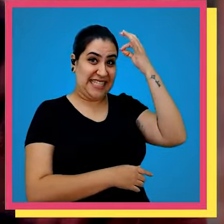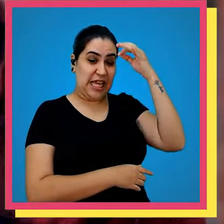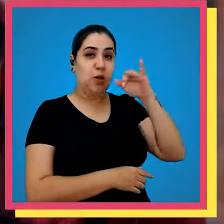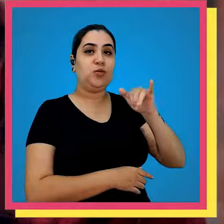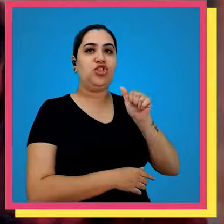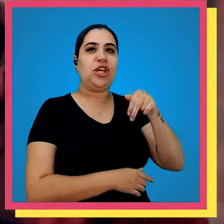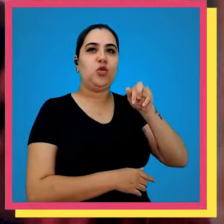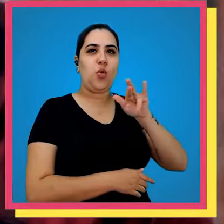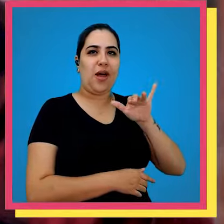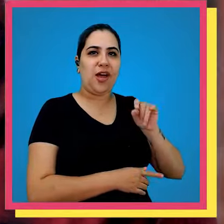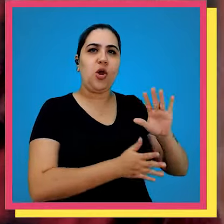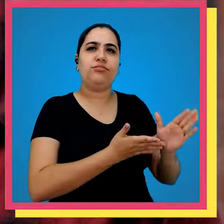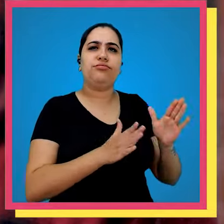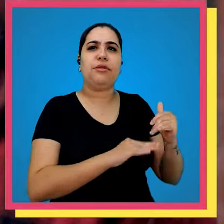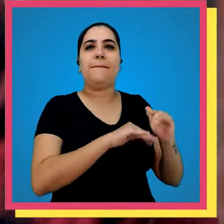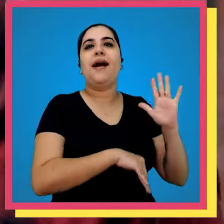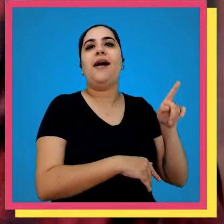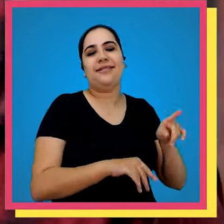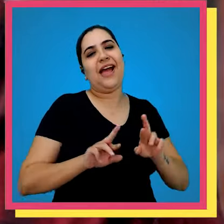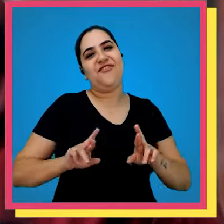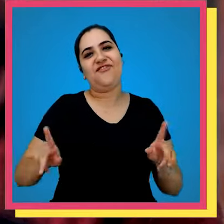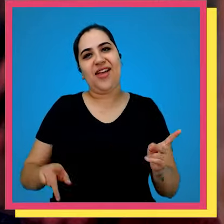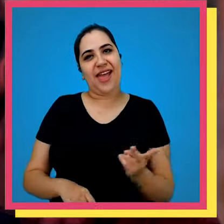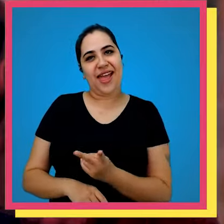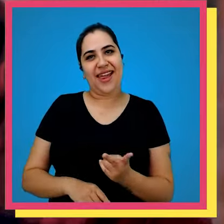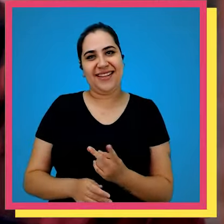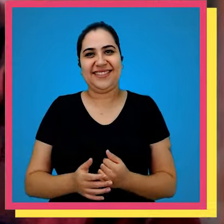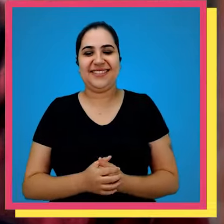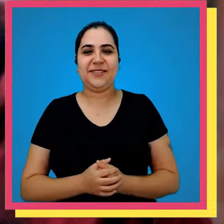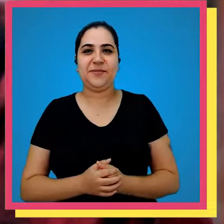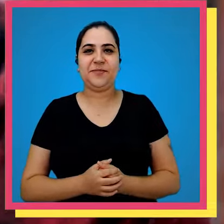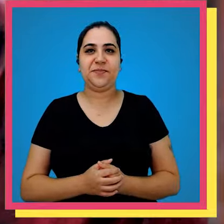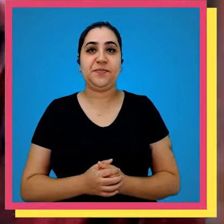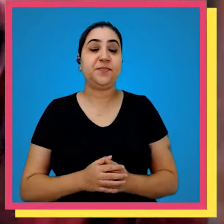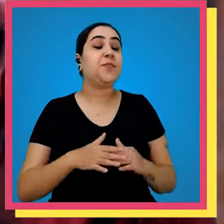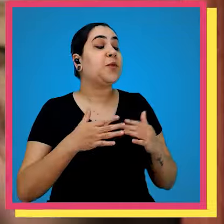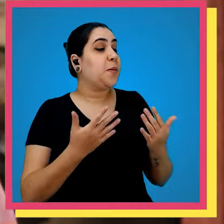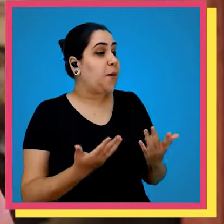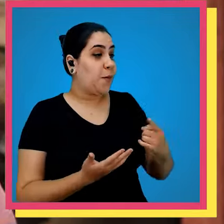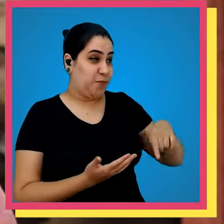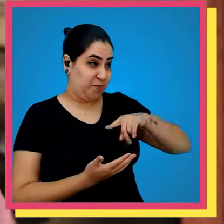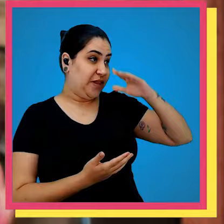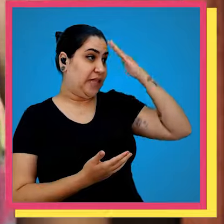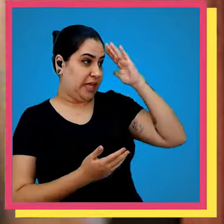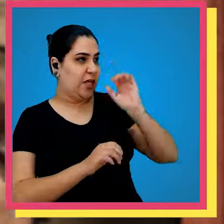Januária onde temos a maior rotatividade é essa que é a diferença um do outro bom Levi a gente